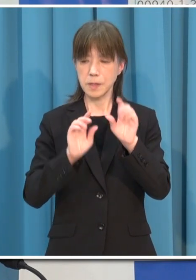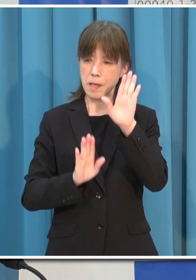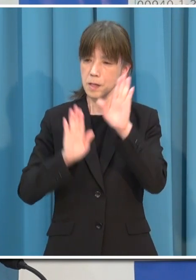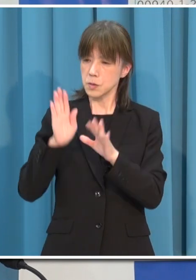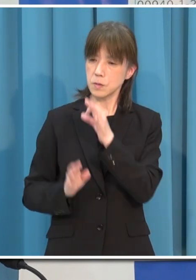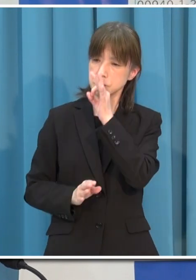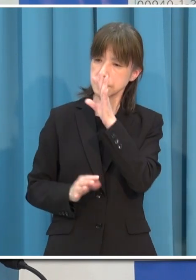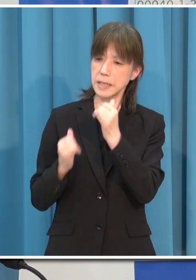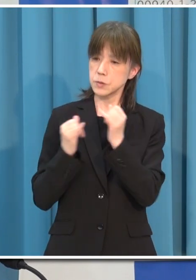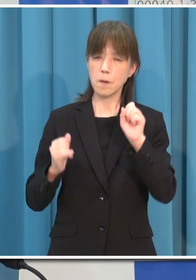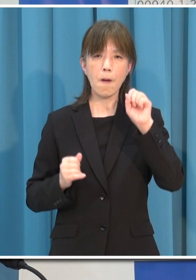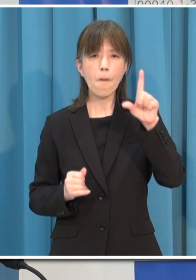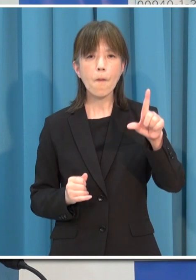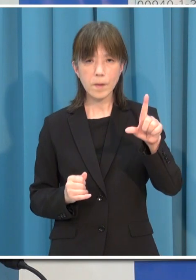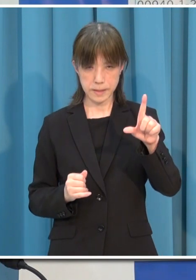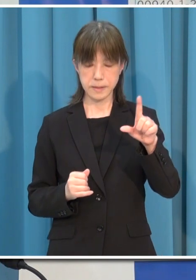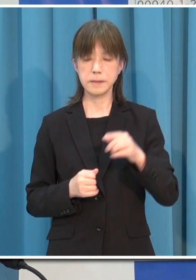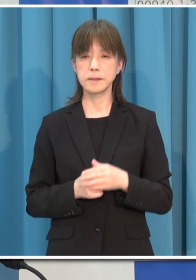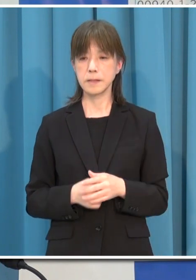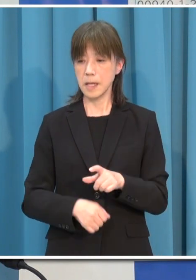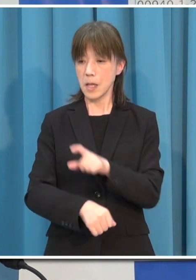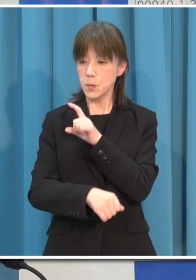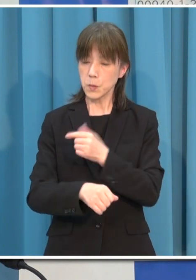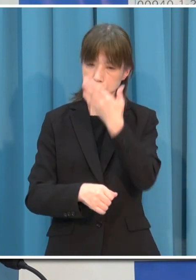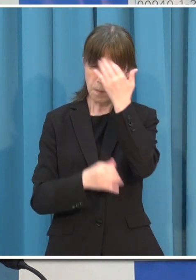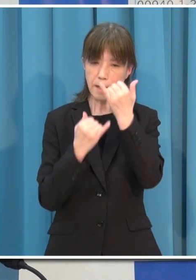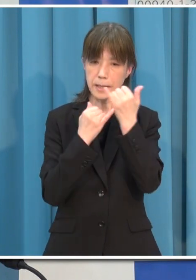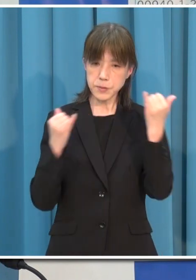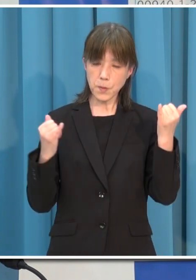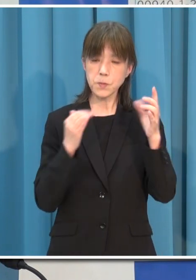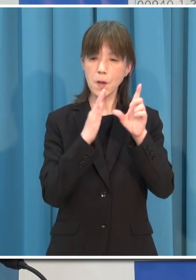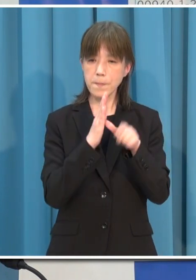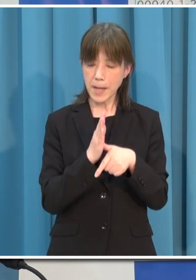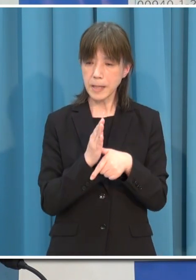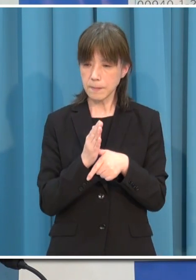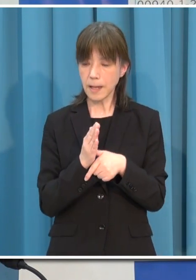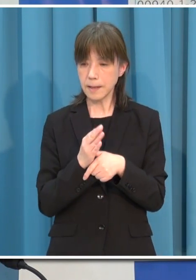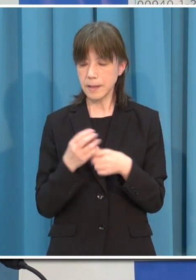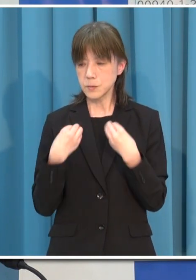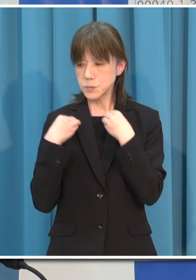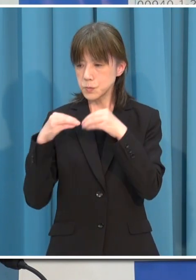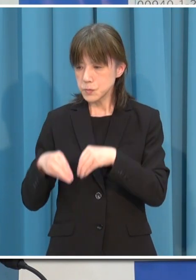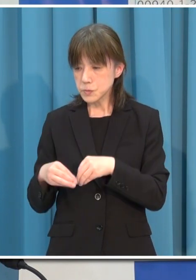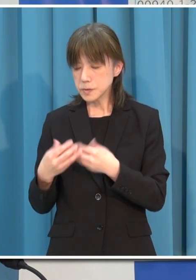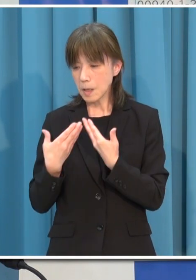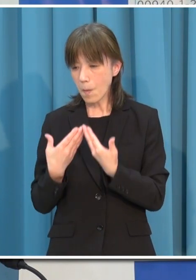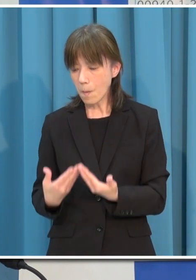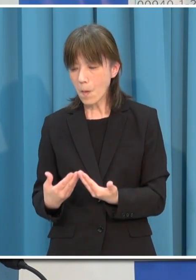特に 若い世代の人は 重症化をしやすい高齢者 基礎疾患をお持ちの方